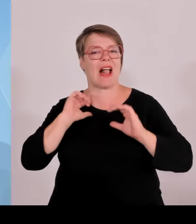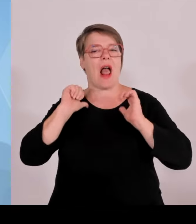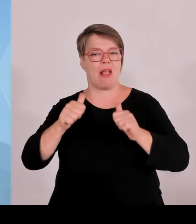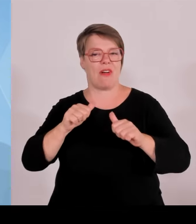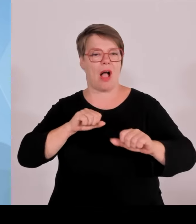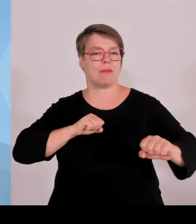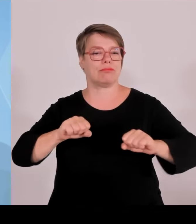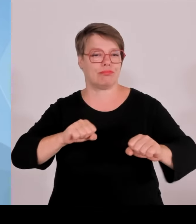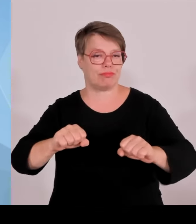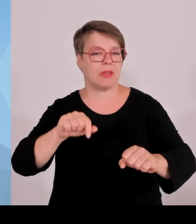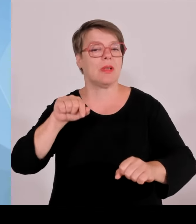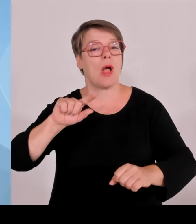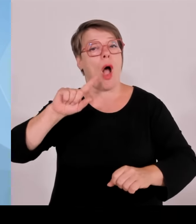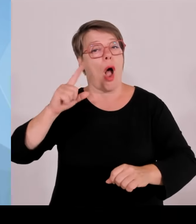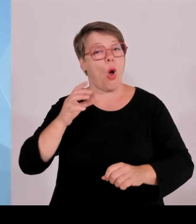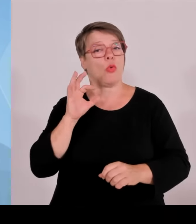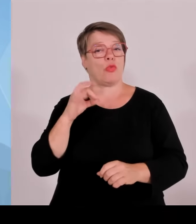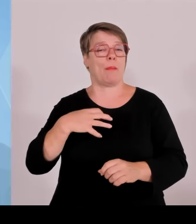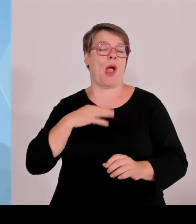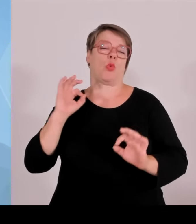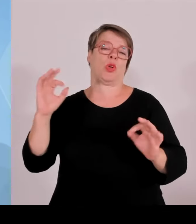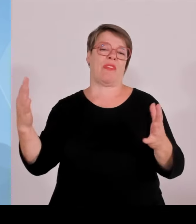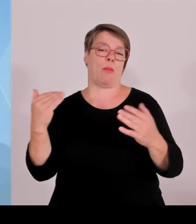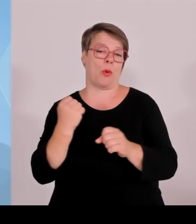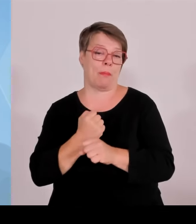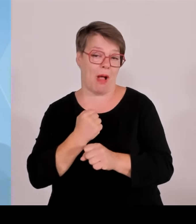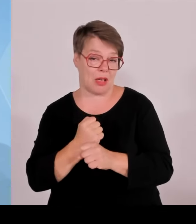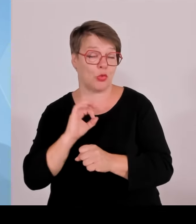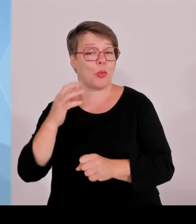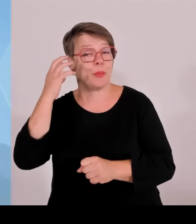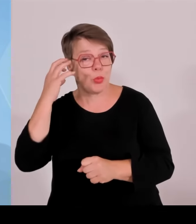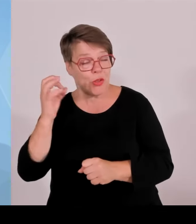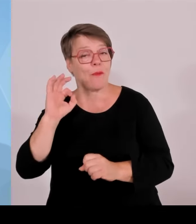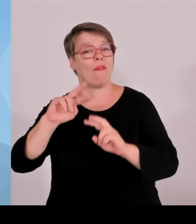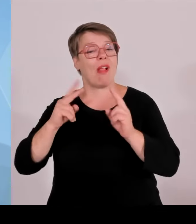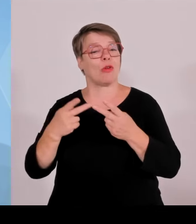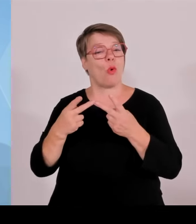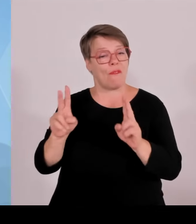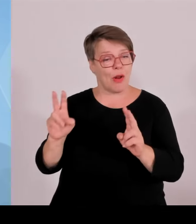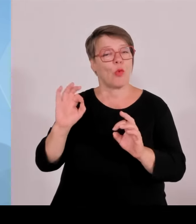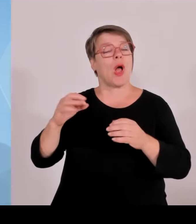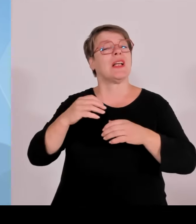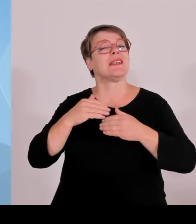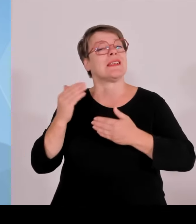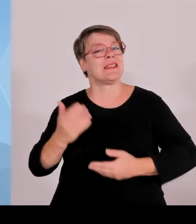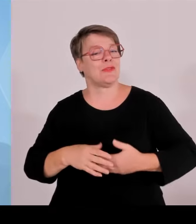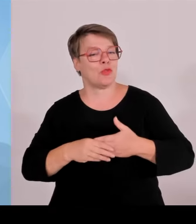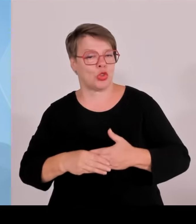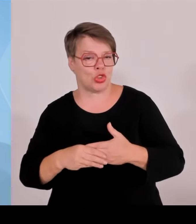Man muss resümieren, dass die Sicherheitslage sehr, sehr gut war. Also das Sicherheitskonzept ist